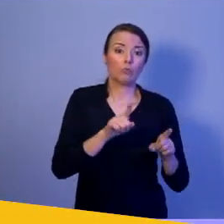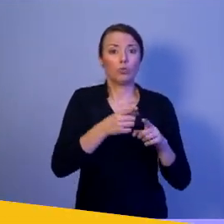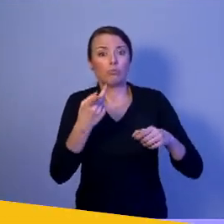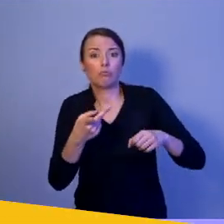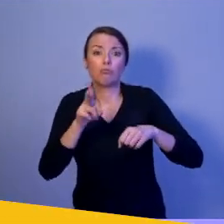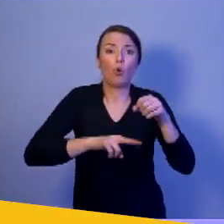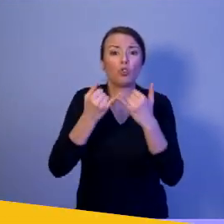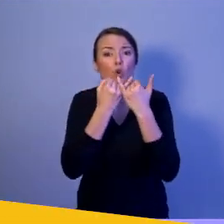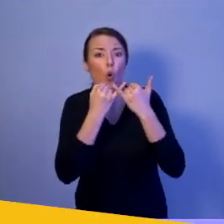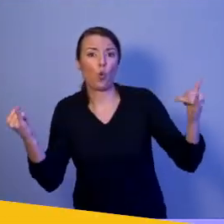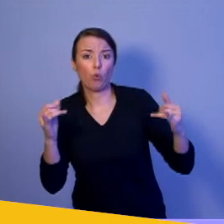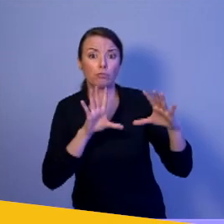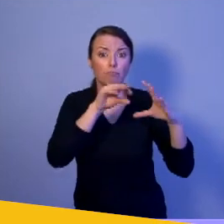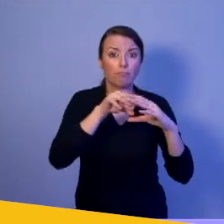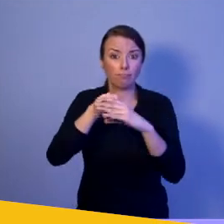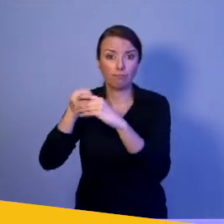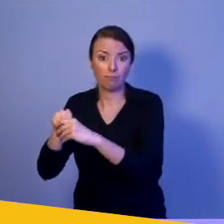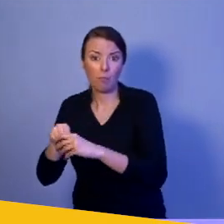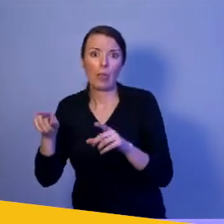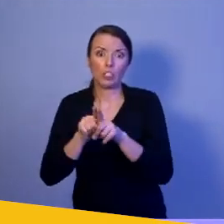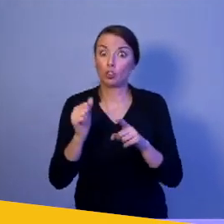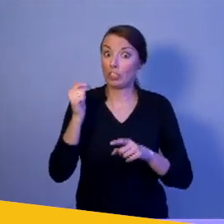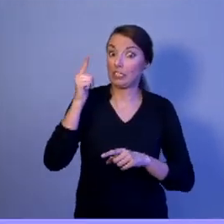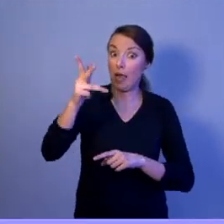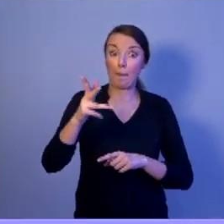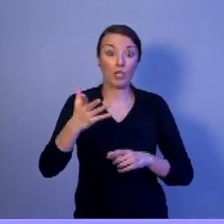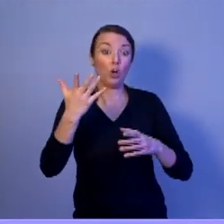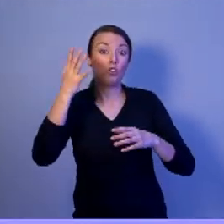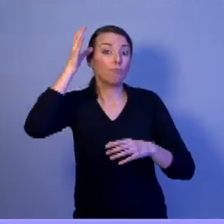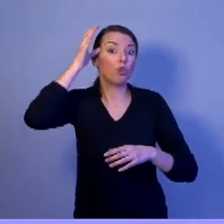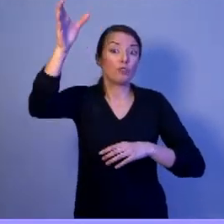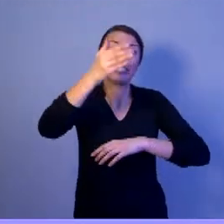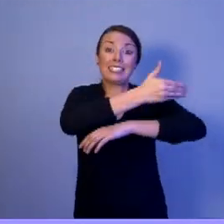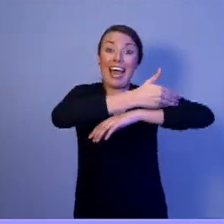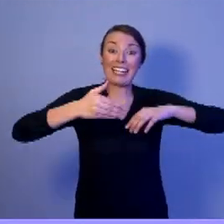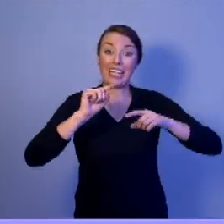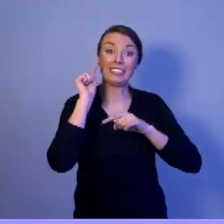niejednokrotnie wykształconych zagranicą z ogromnym doświadczeniem,